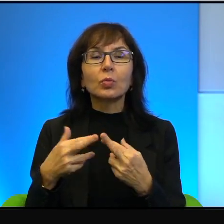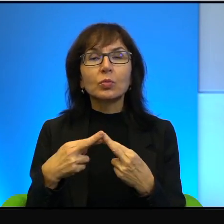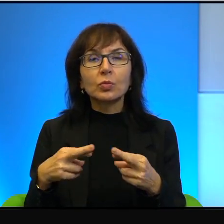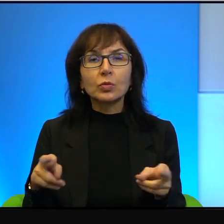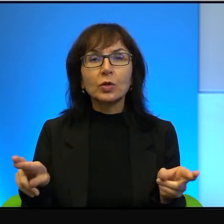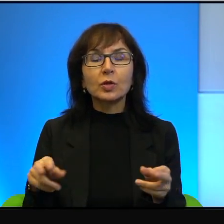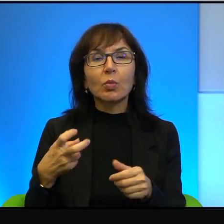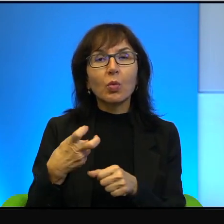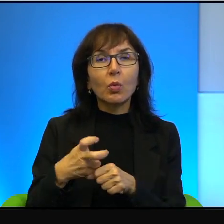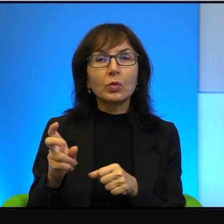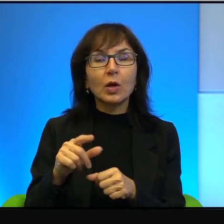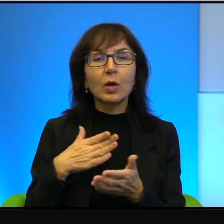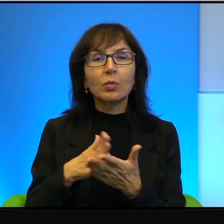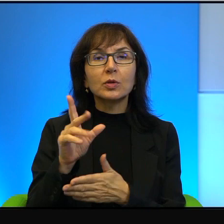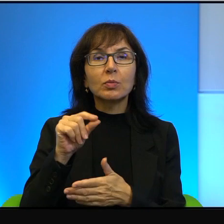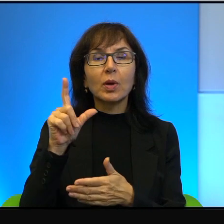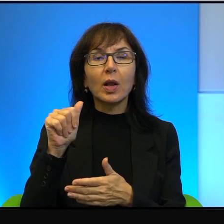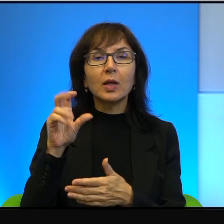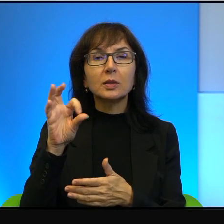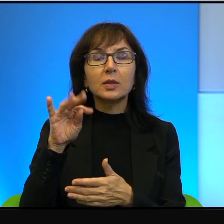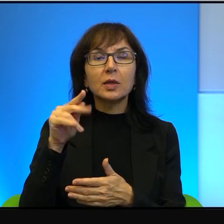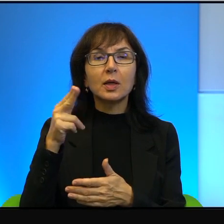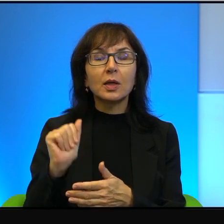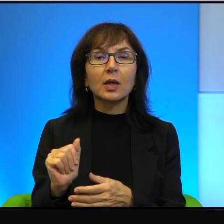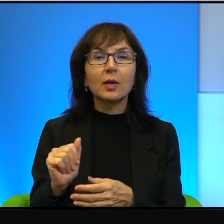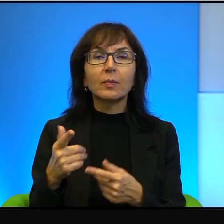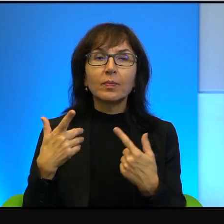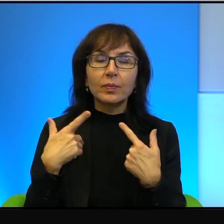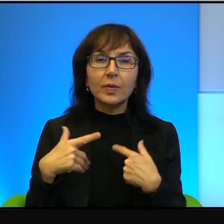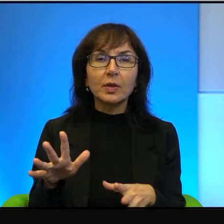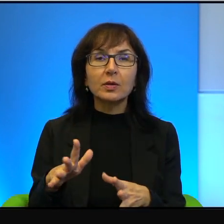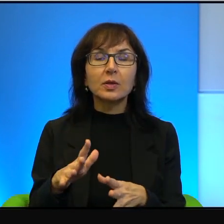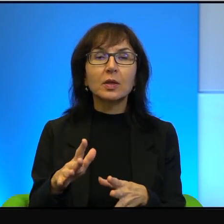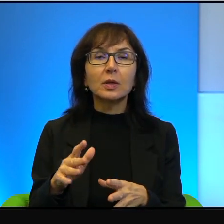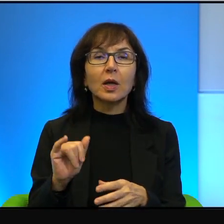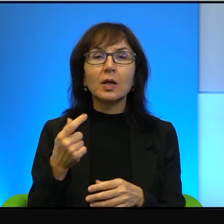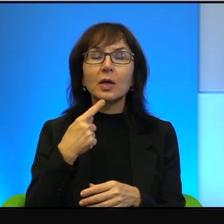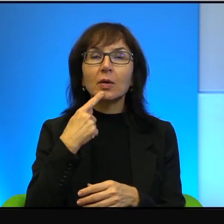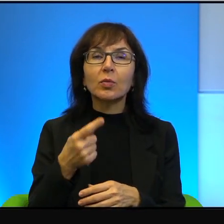No niestety no Palestyńczycy, tak jak powiedział lata temu jeden